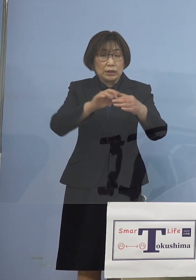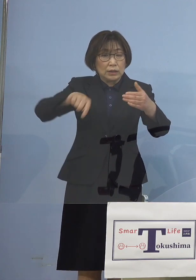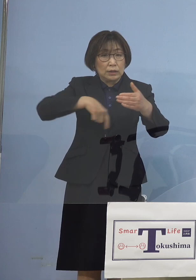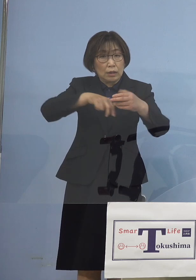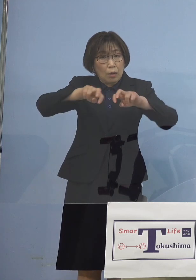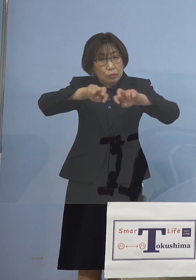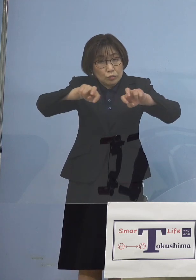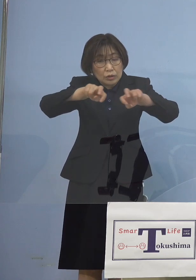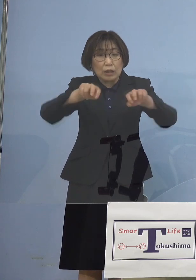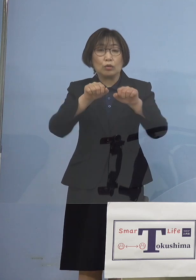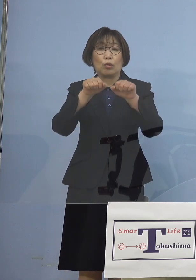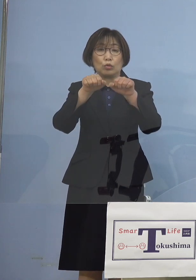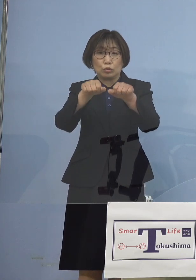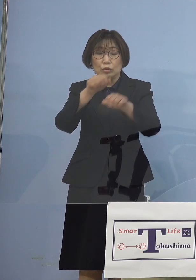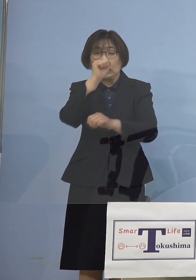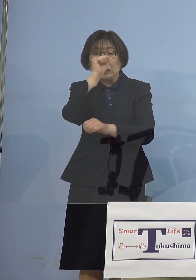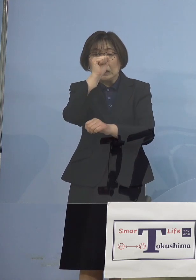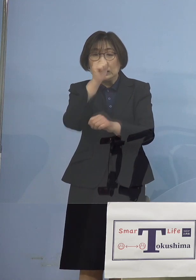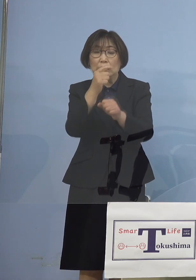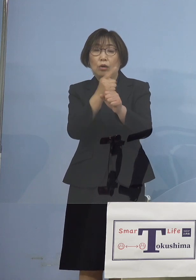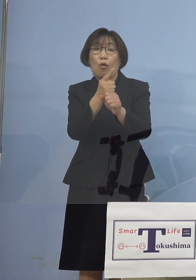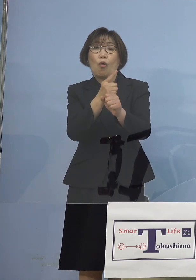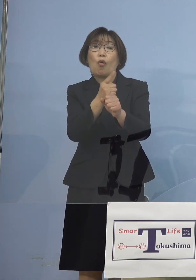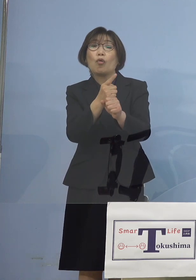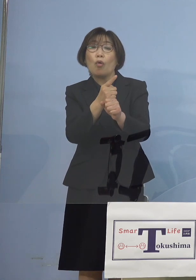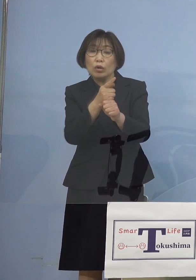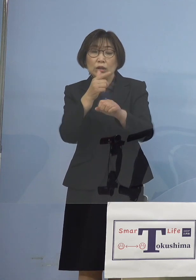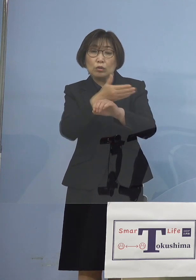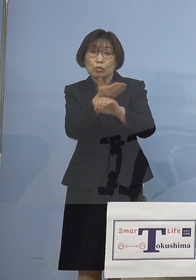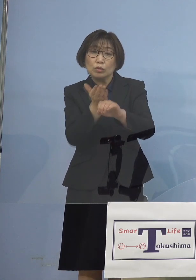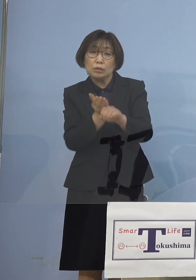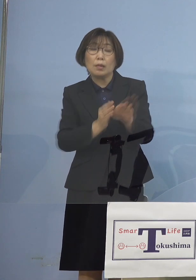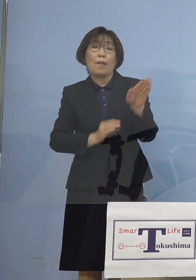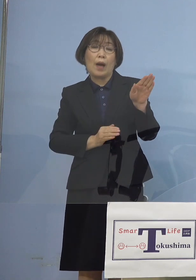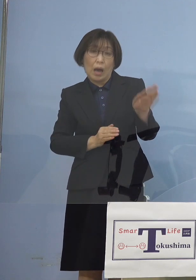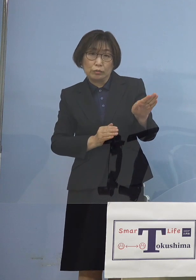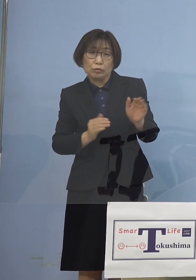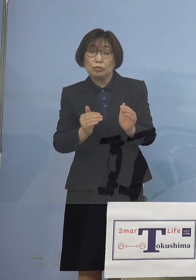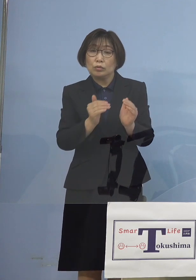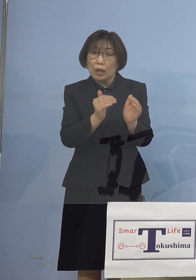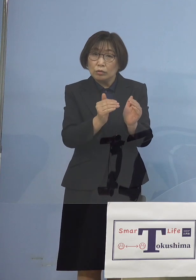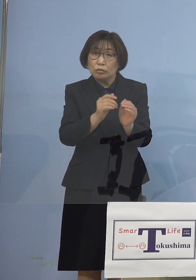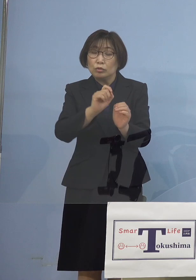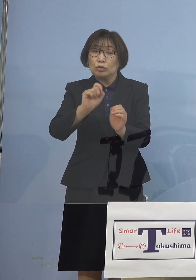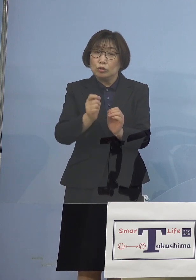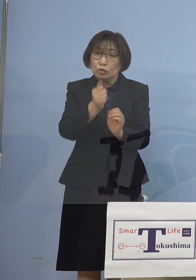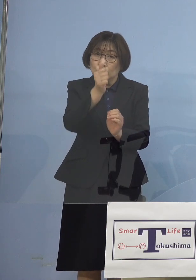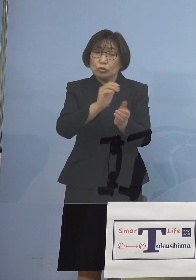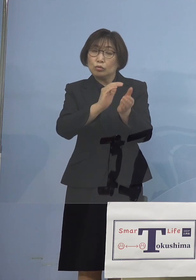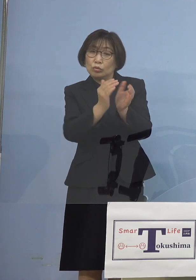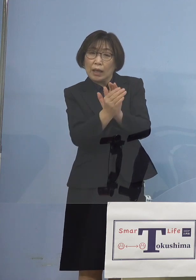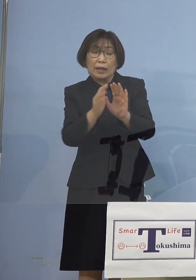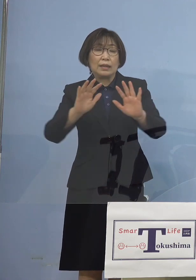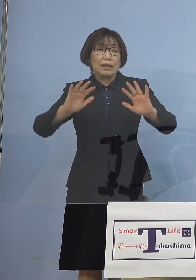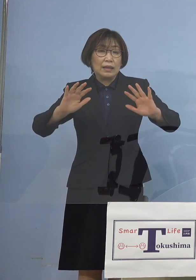そして良い方向に 徳島は進んでいるので 急変しない限りは このまま見送る